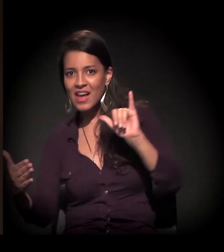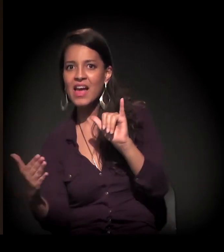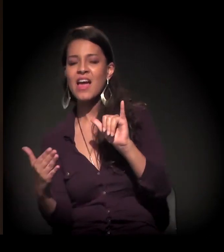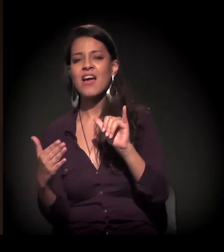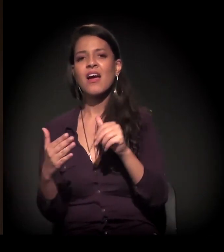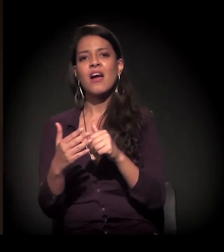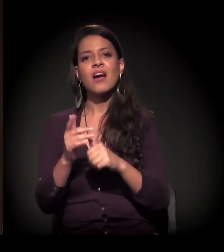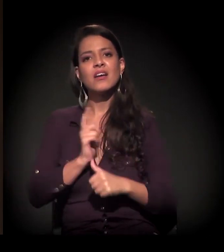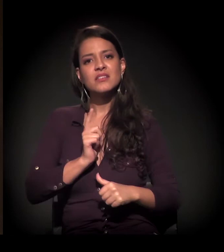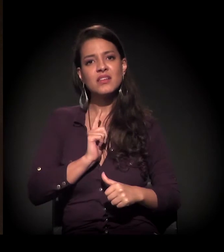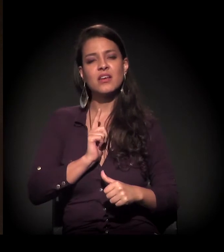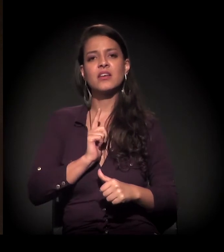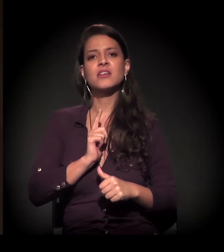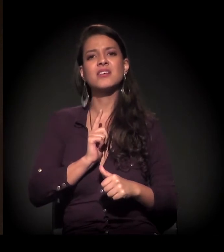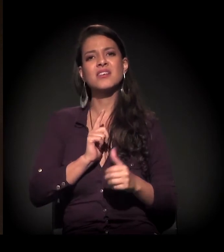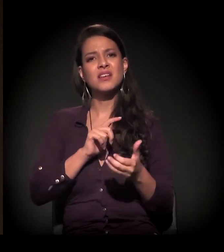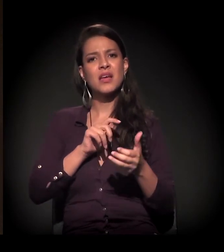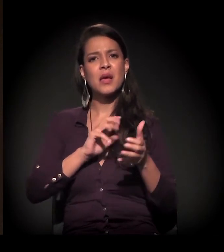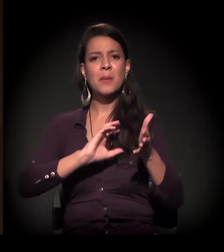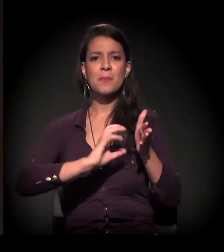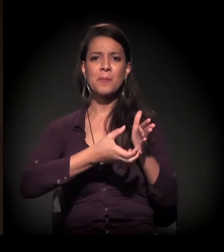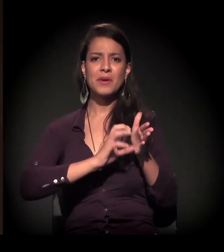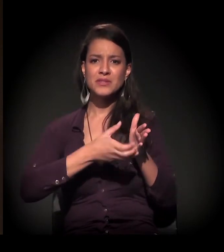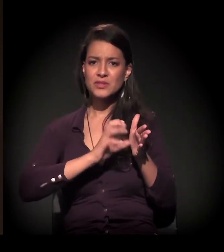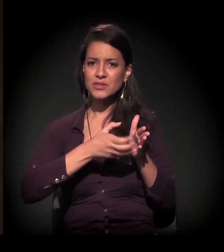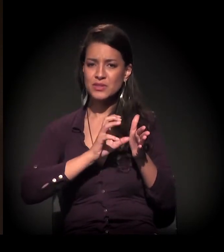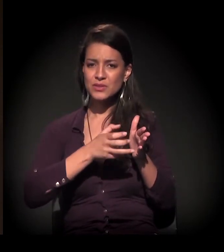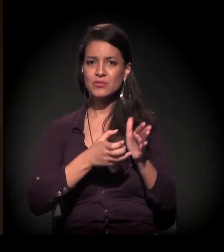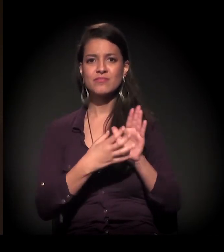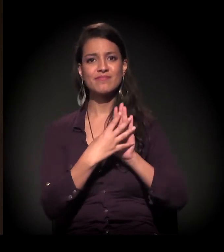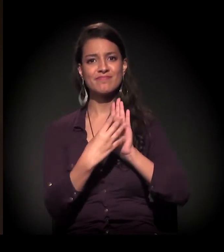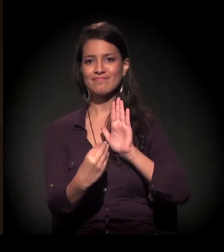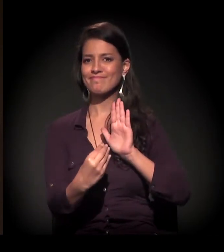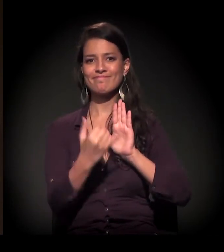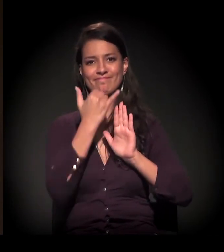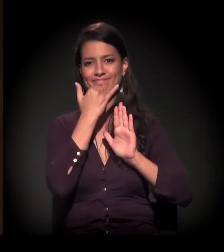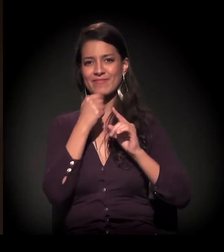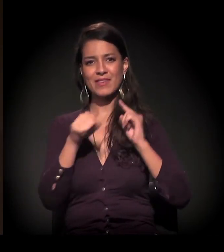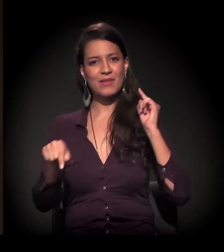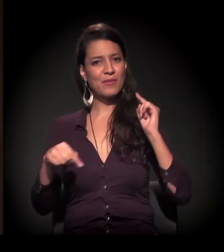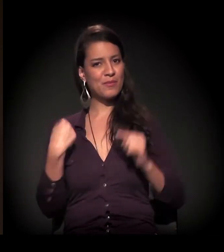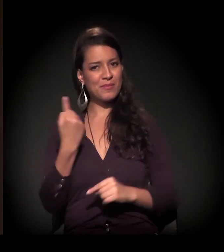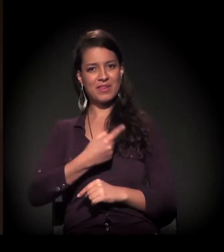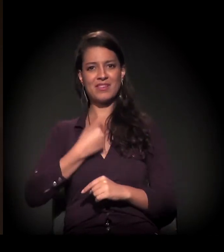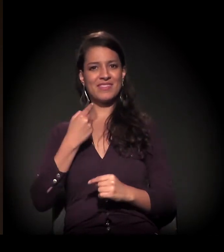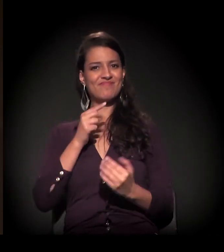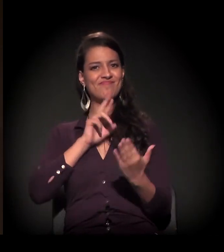Há um desgaste... Os partidos políticos, os modelos de representação não nos representam mais.